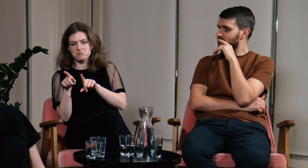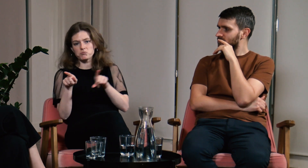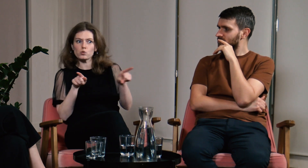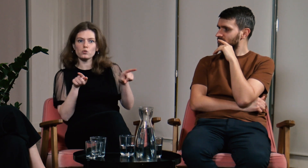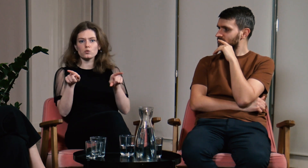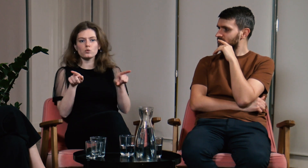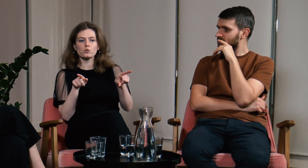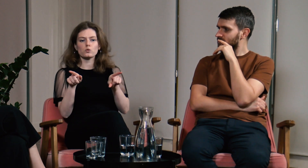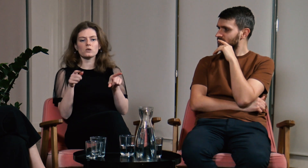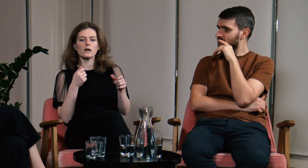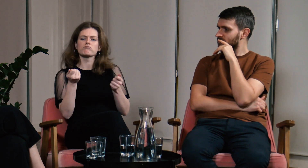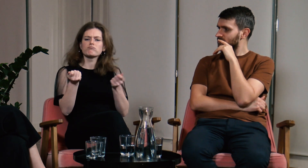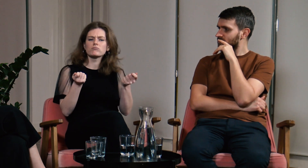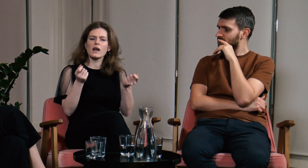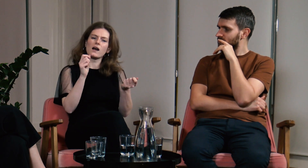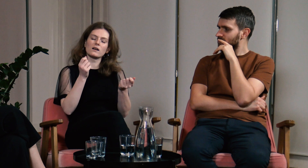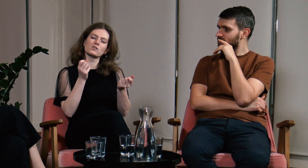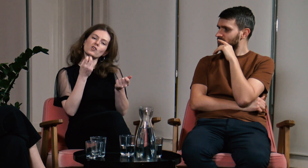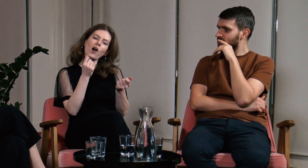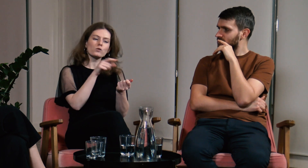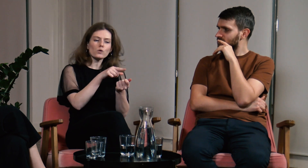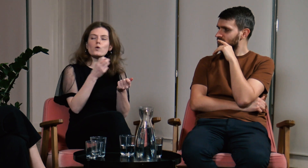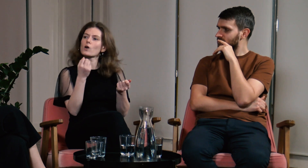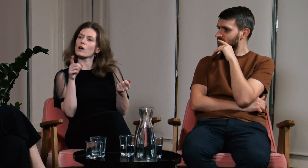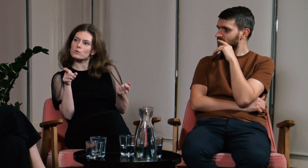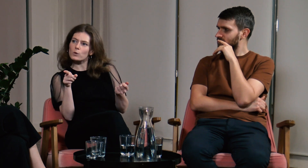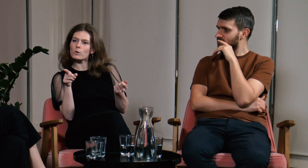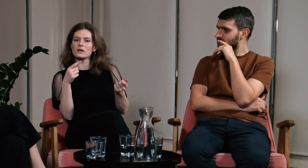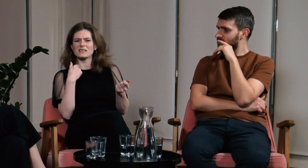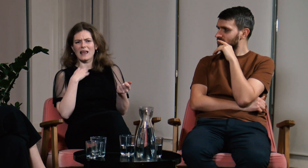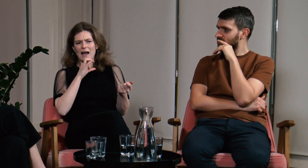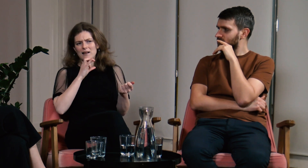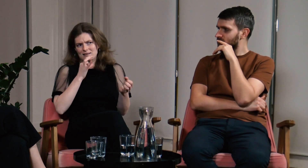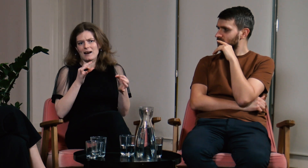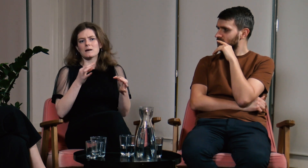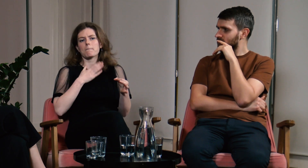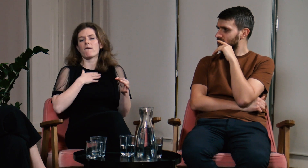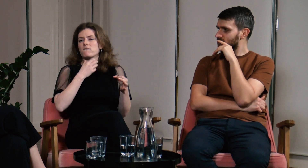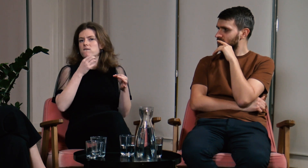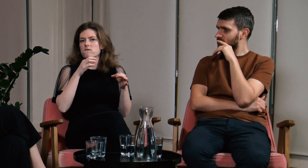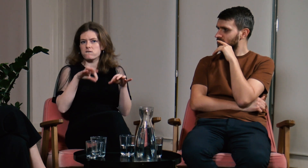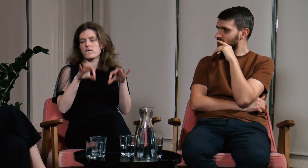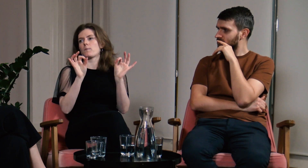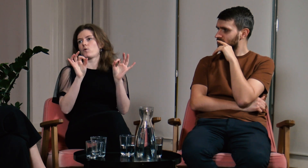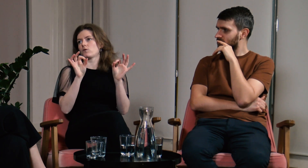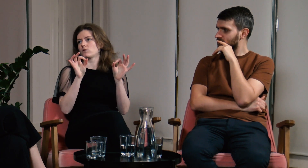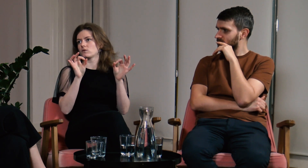Chcę być w jednym i drugim świecie i mieć wybór.